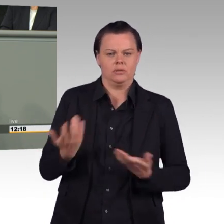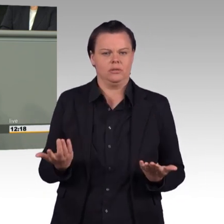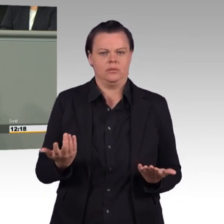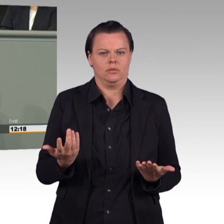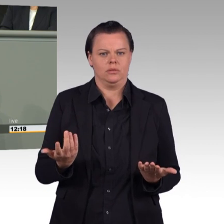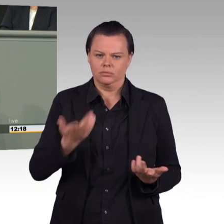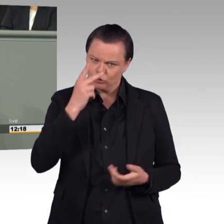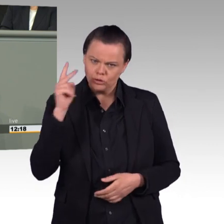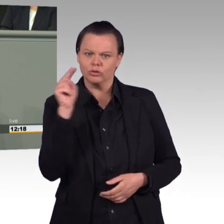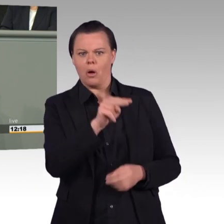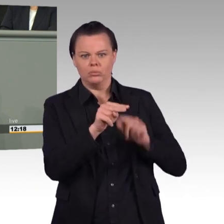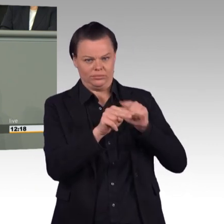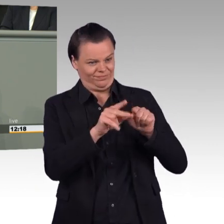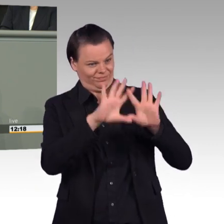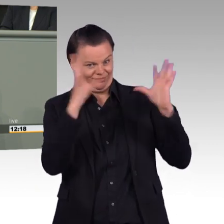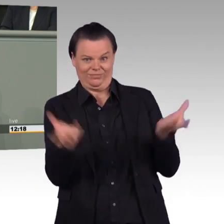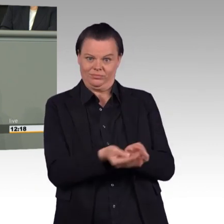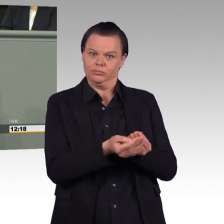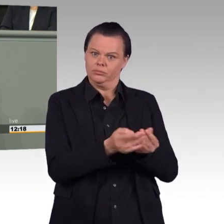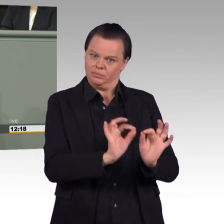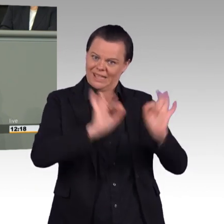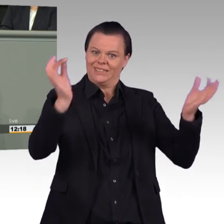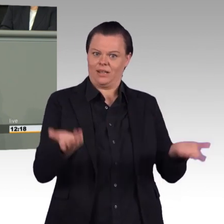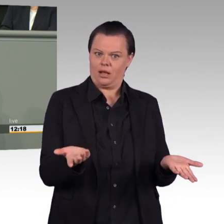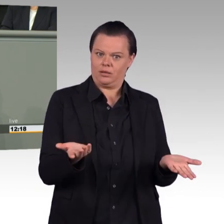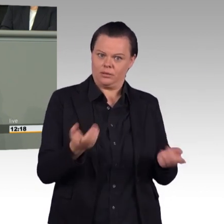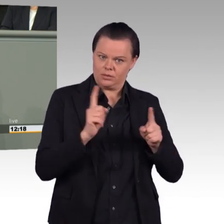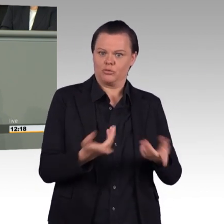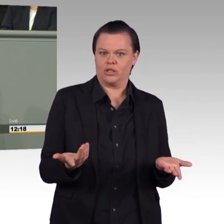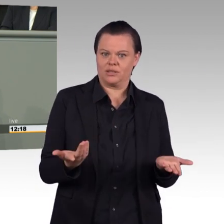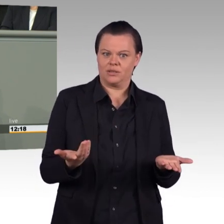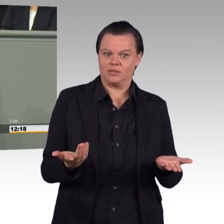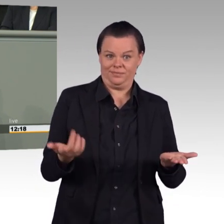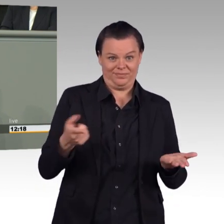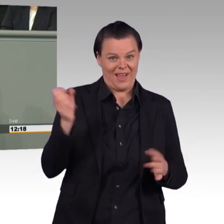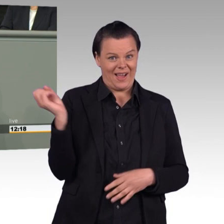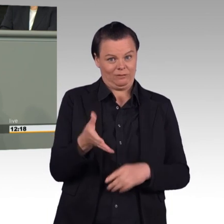um aus der Bundeswehr einen attraktiveren Arbeitgeber zu machen und um Ihre personalstrategischen Ziele zu erfüllen.